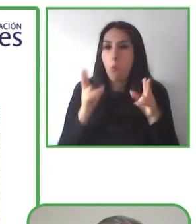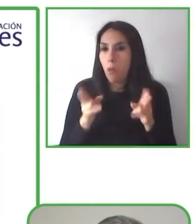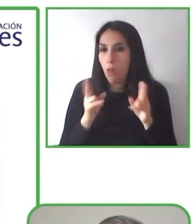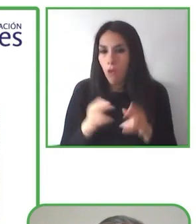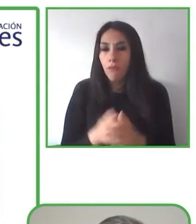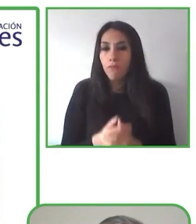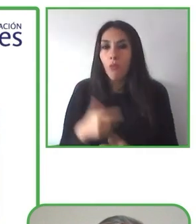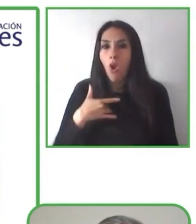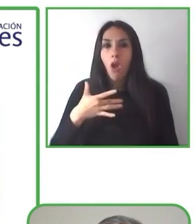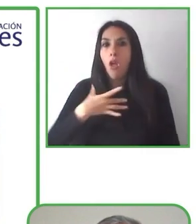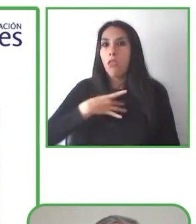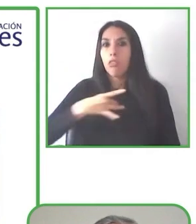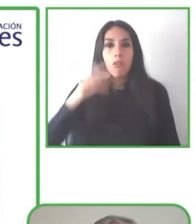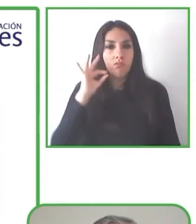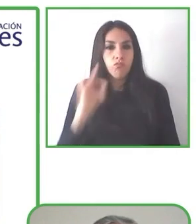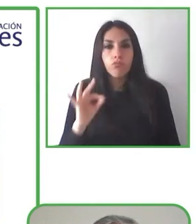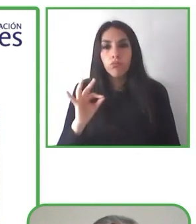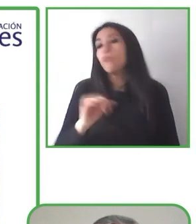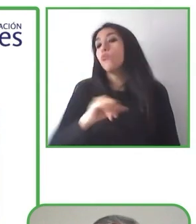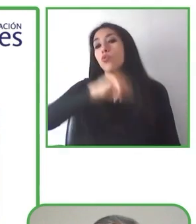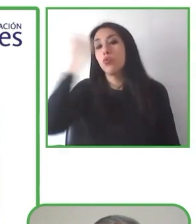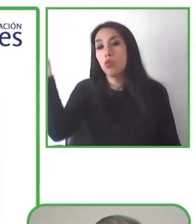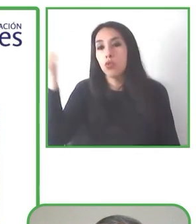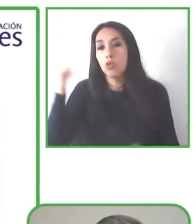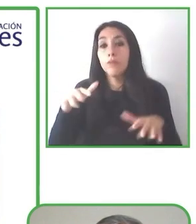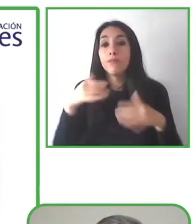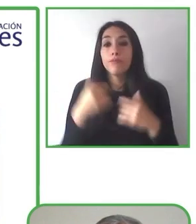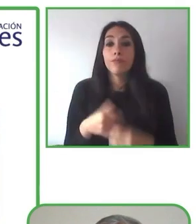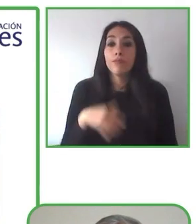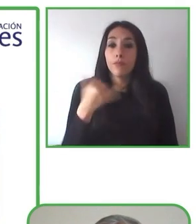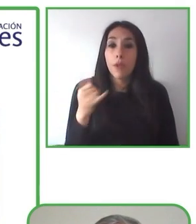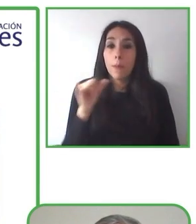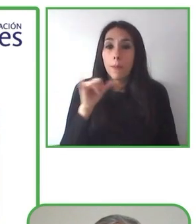En primer lugar, por favor vean uno de nuestros seguidores.